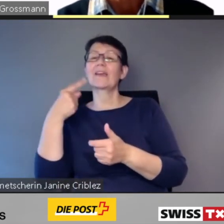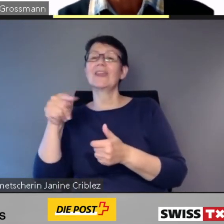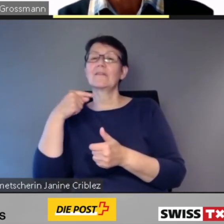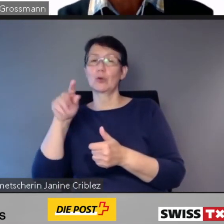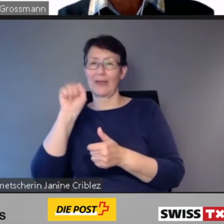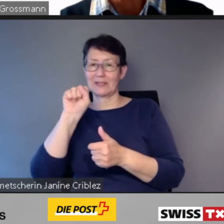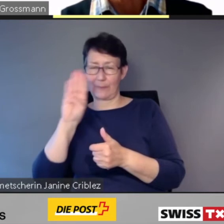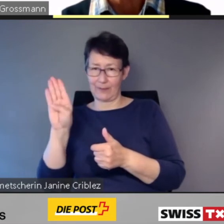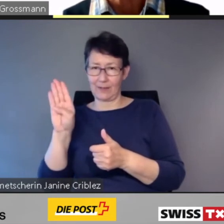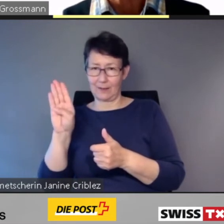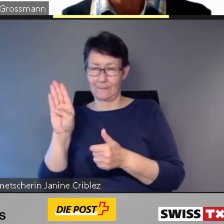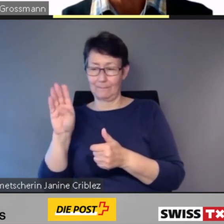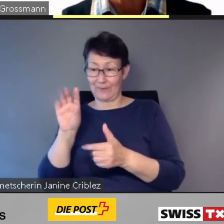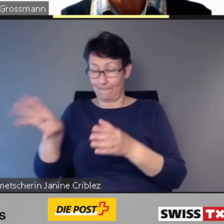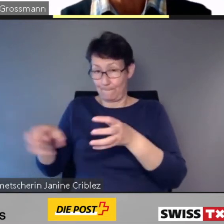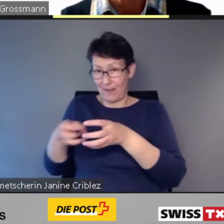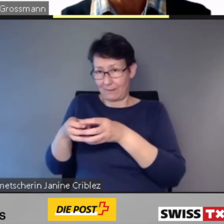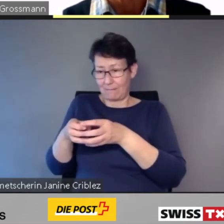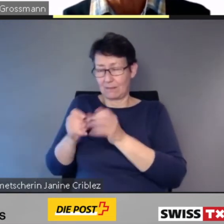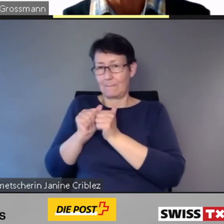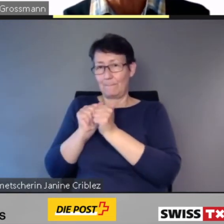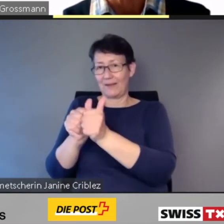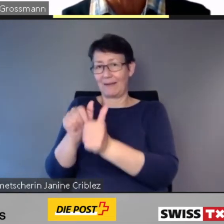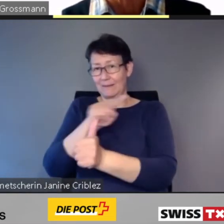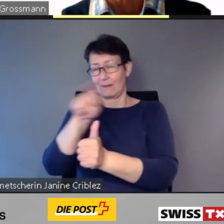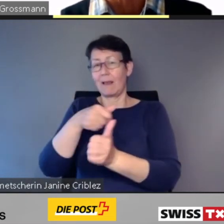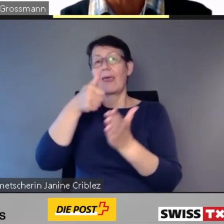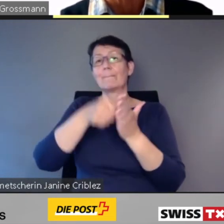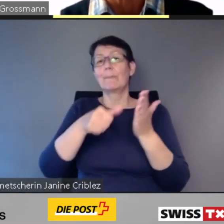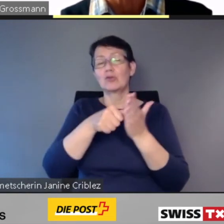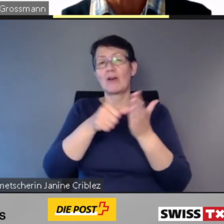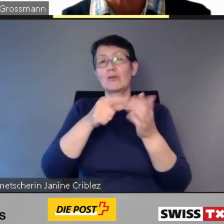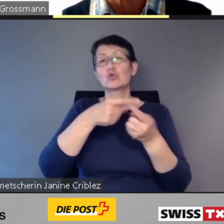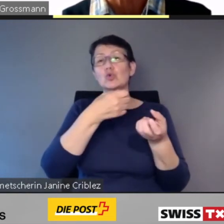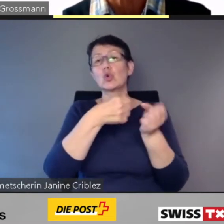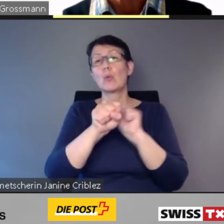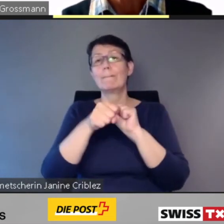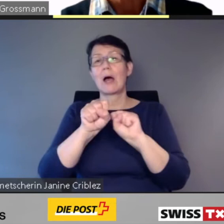begleitet sämtliche Beschaffungs- und Umbauprojekte.